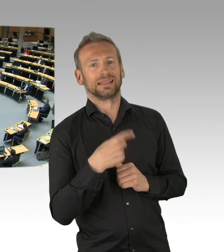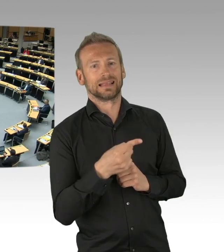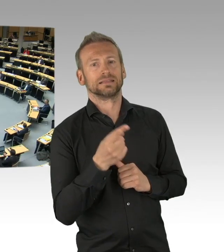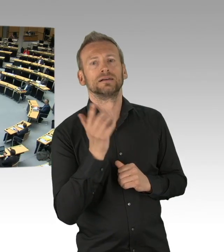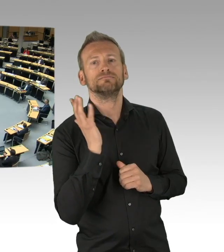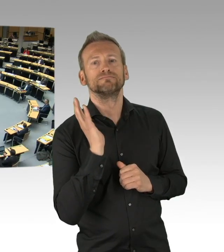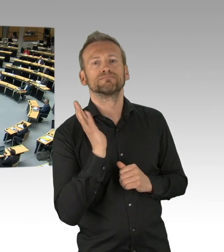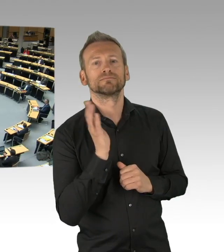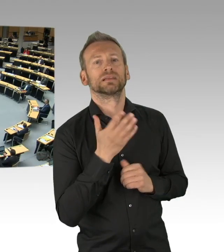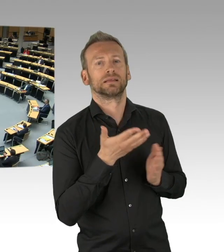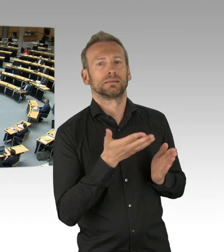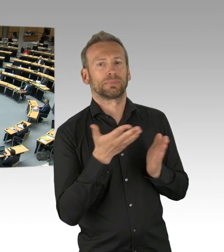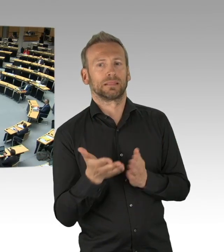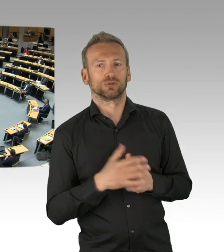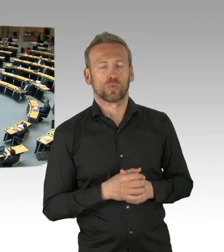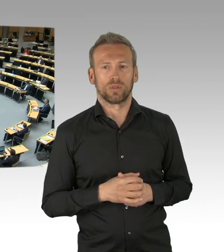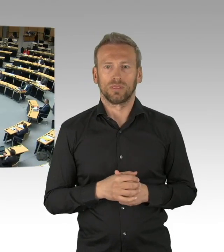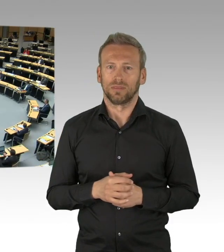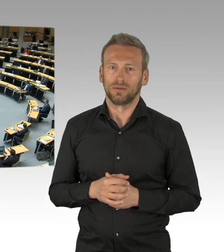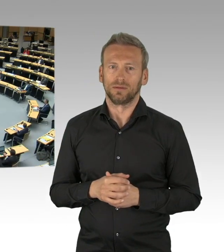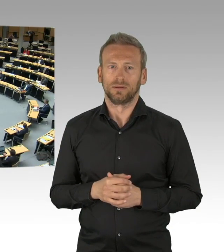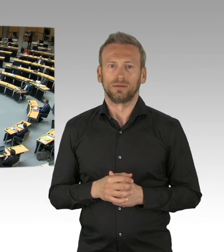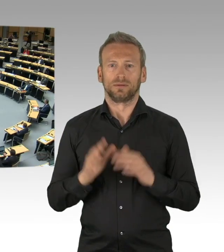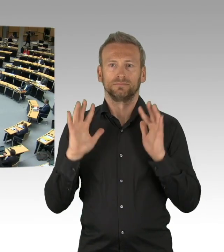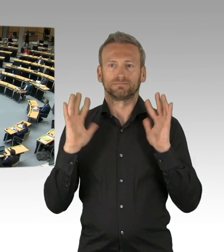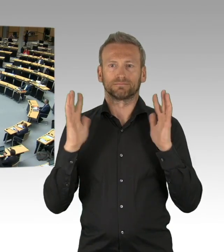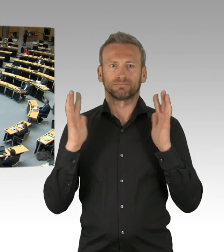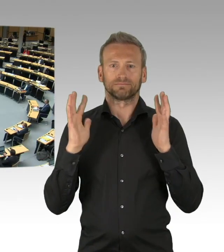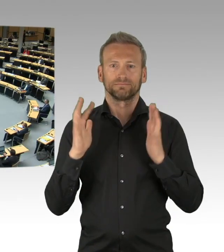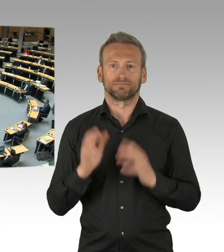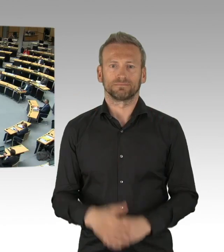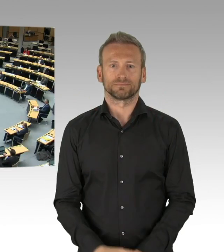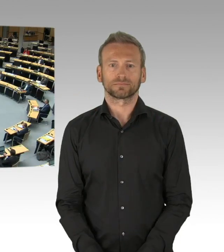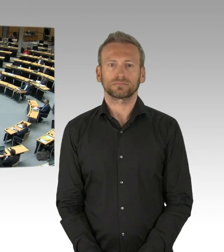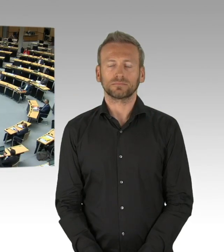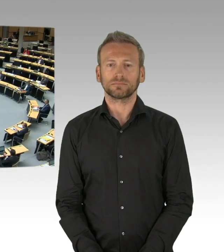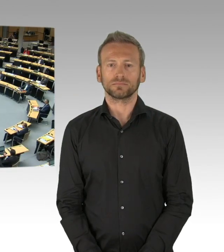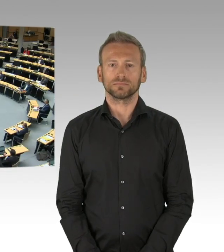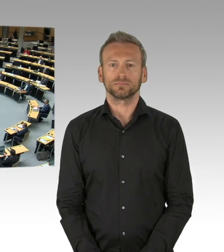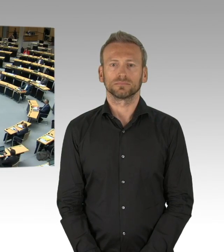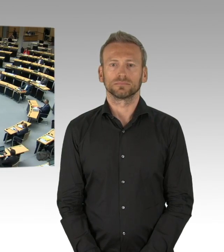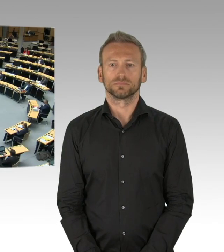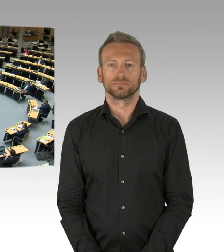(Rednerwechsel) Ja, welcher Flügel spricht da wieder?